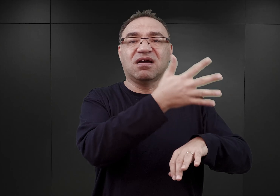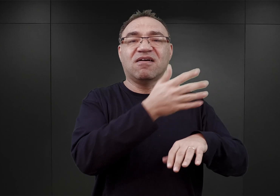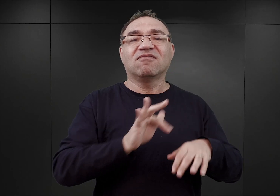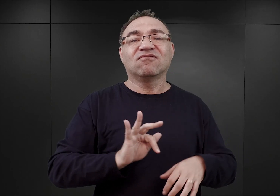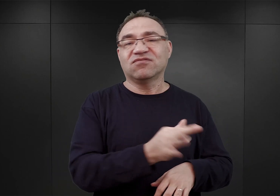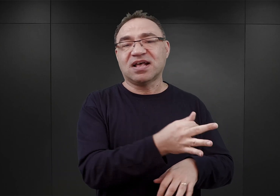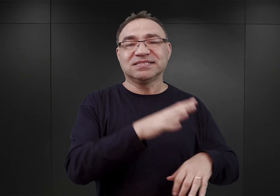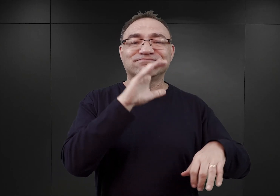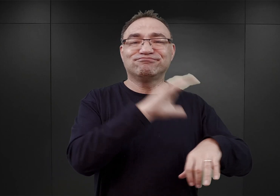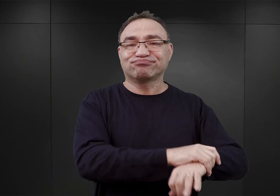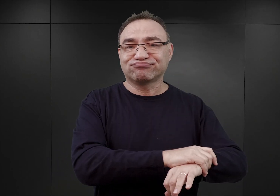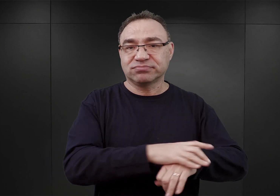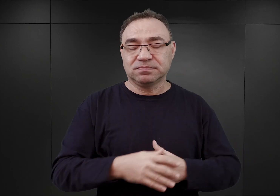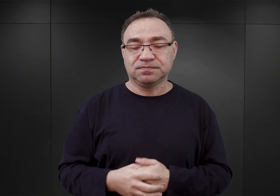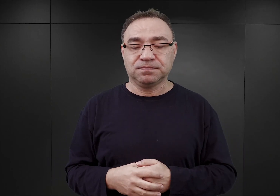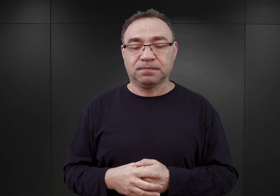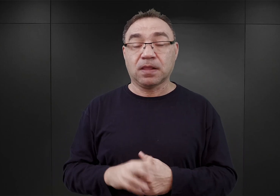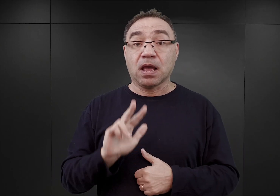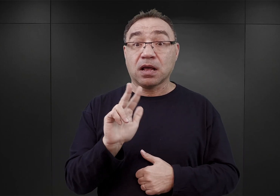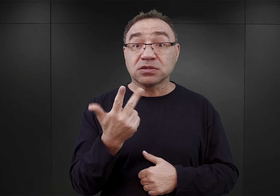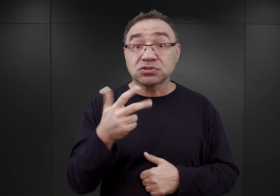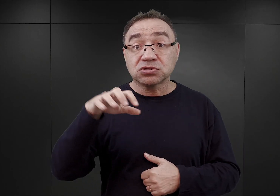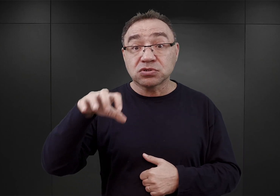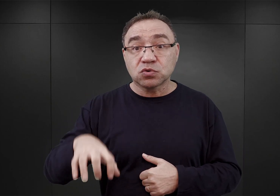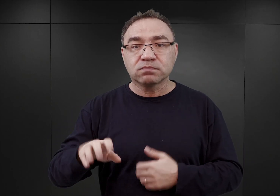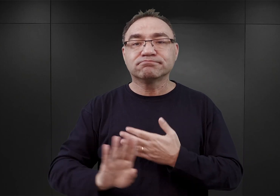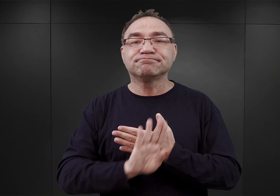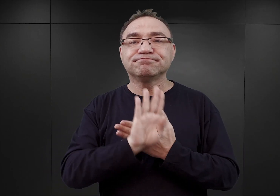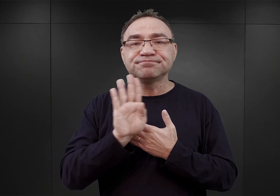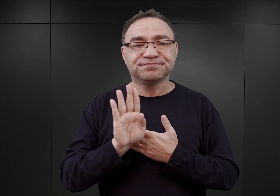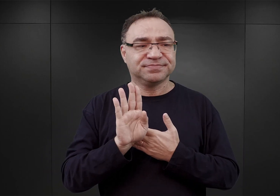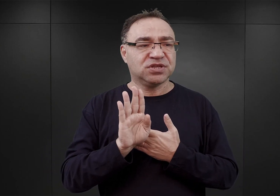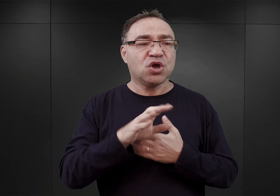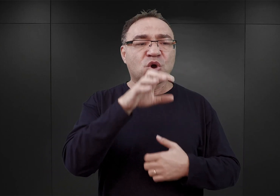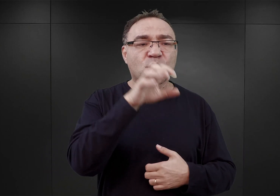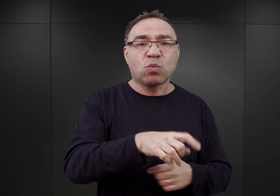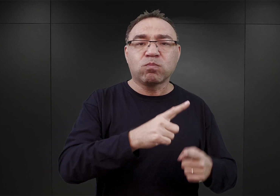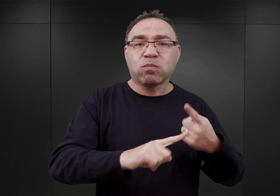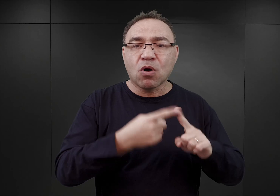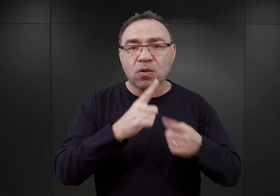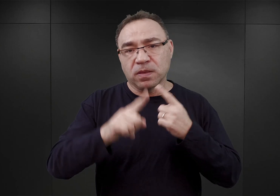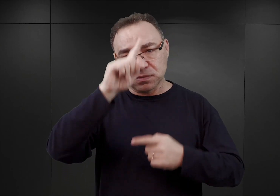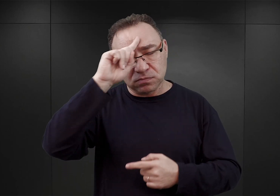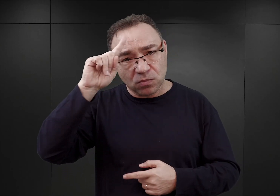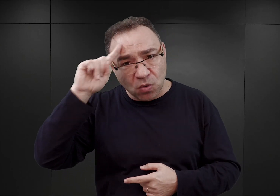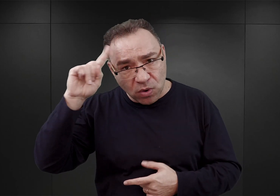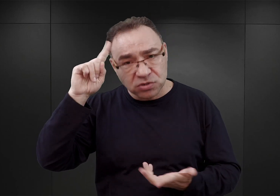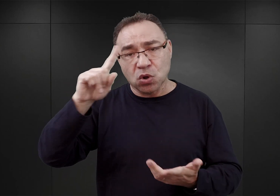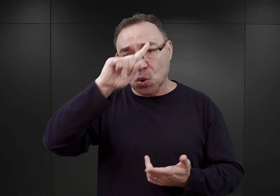Trzecia grupa to przedstawiciele lokalnych elit politycznych, społecznych, ludzie wykształceni.